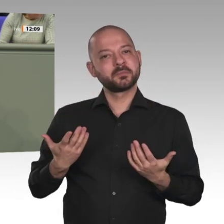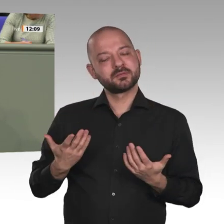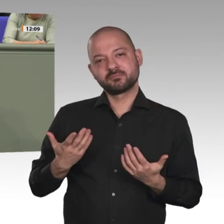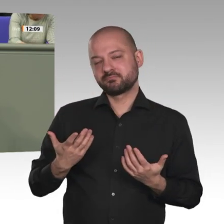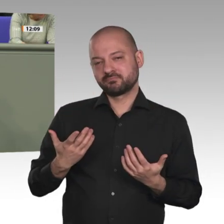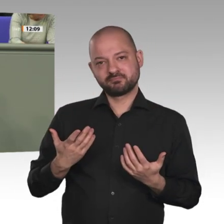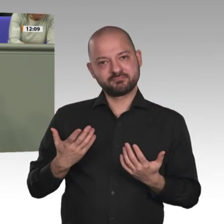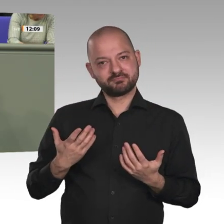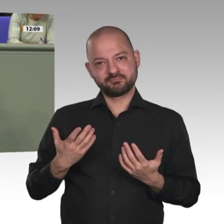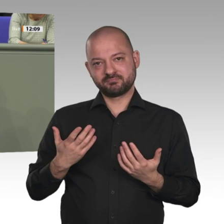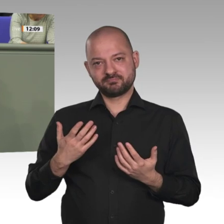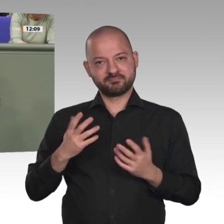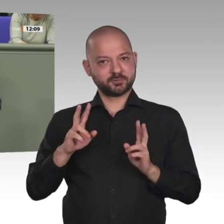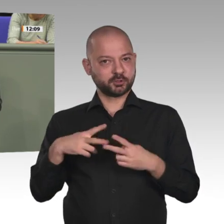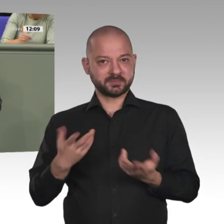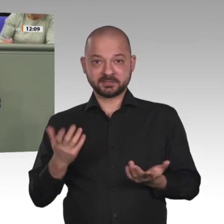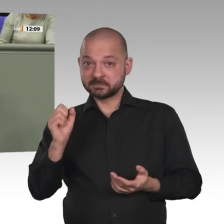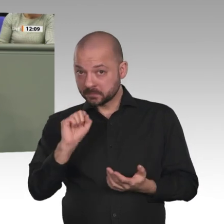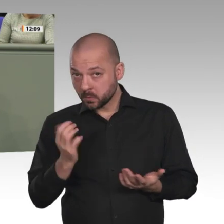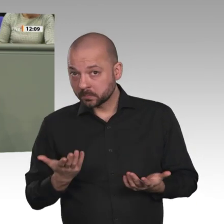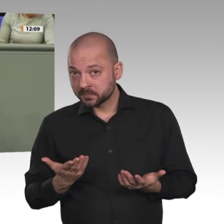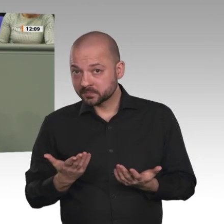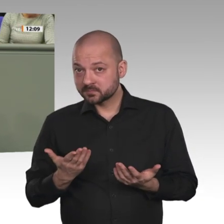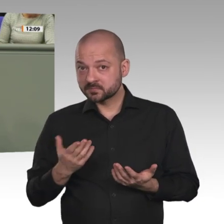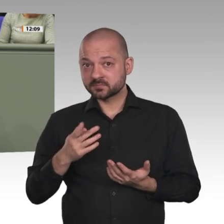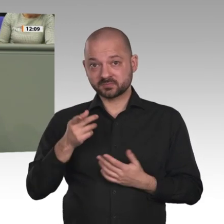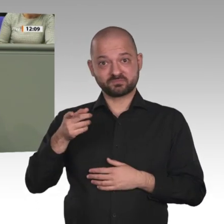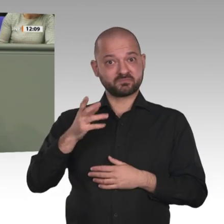Nun steht der Sudan eventuell vor einer gesellschaftlichen und politischen Veränderung.